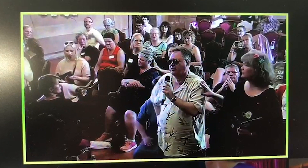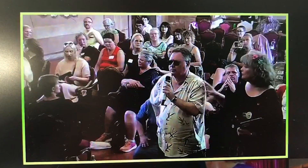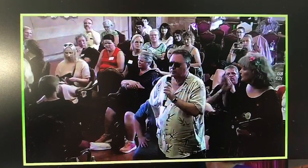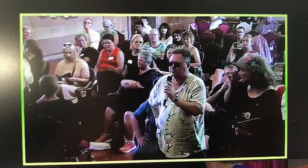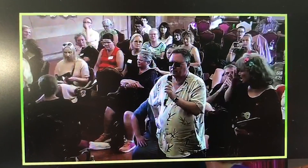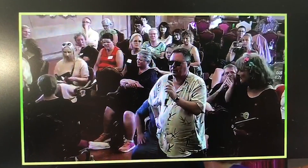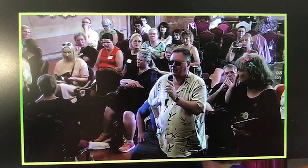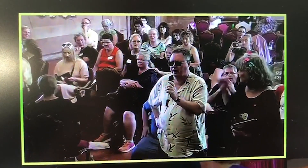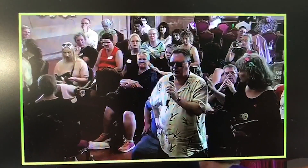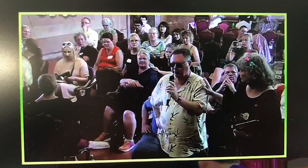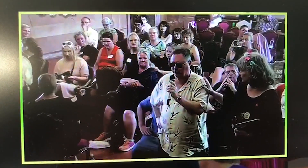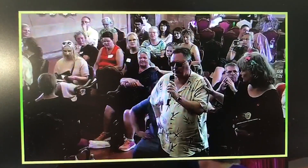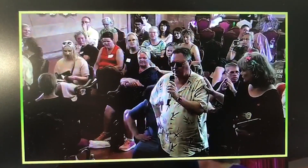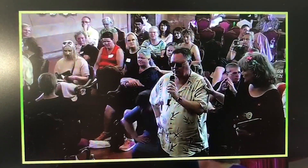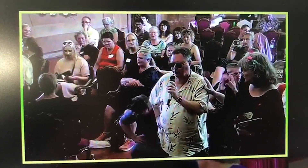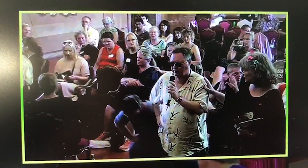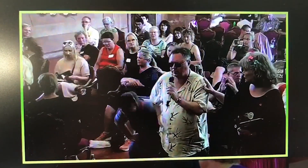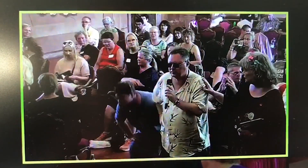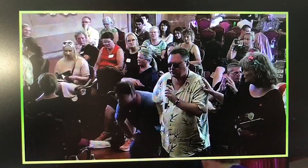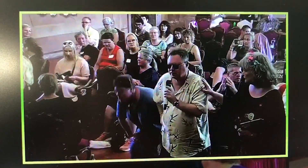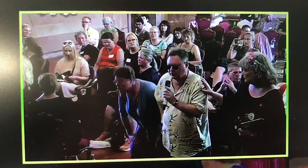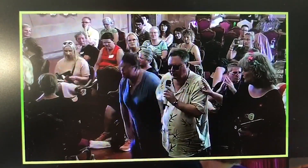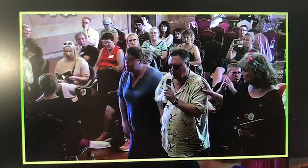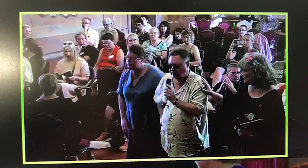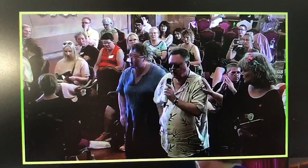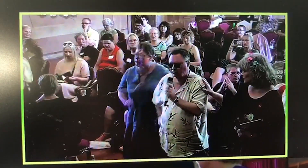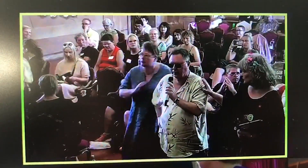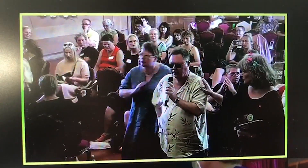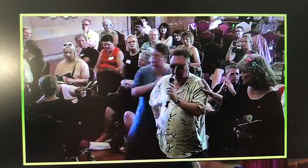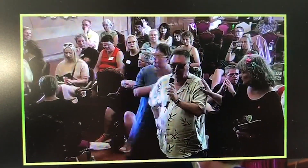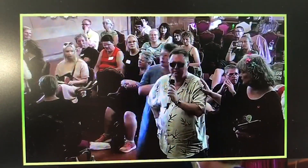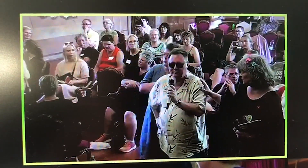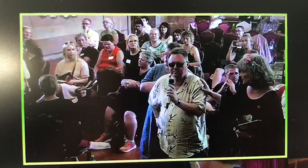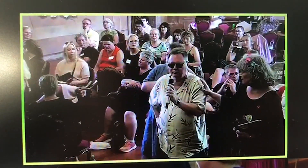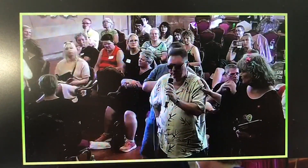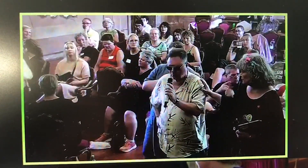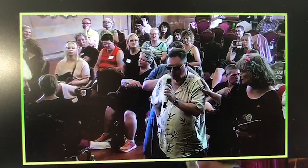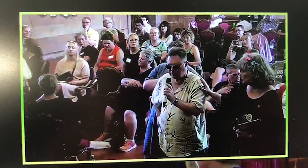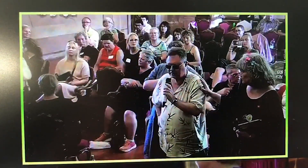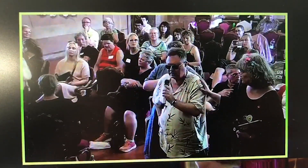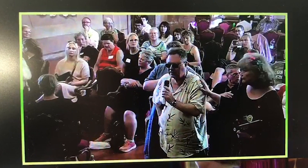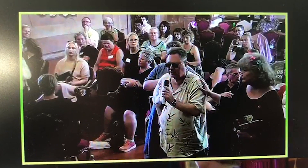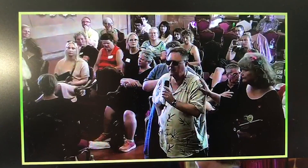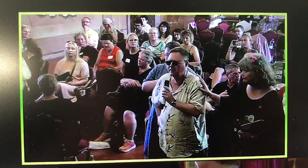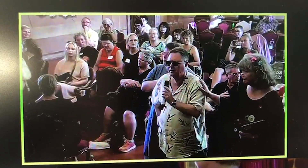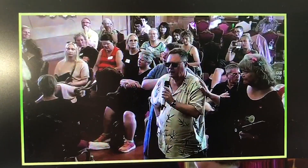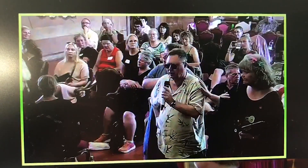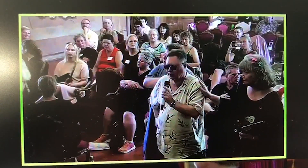I just want to say: thank you for your most touching report.